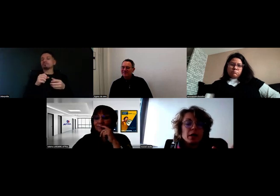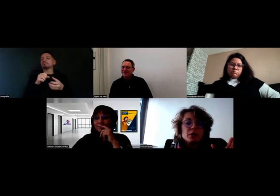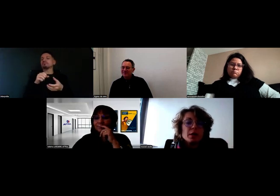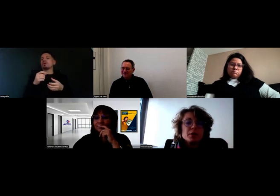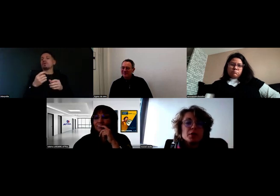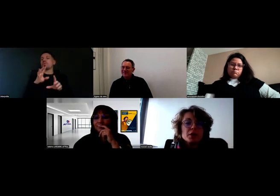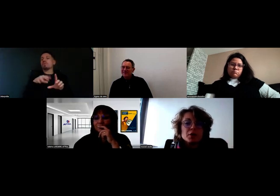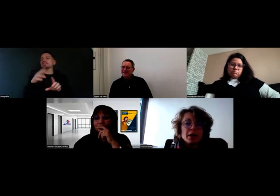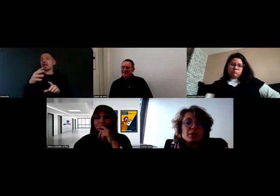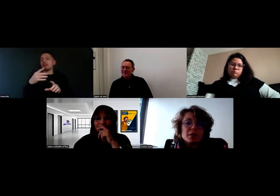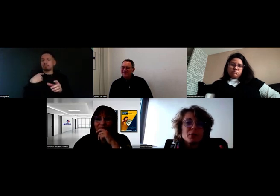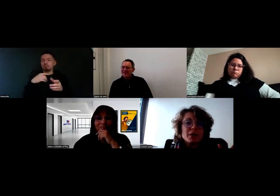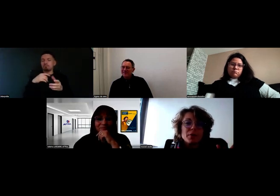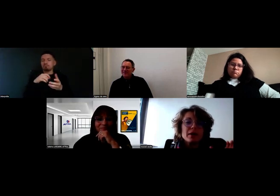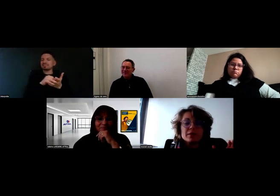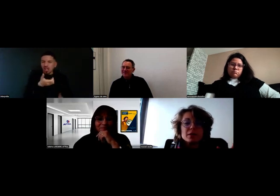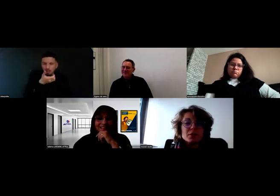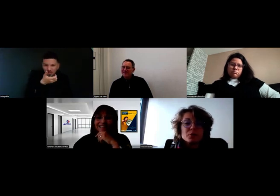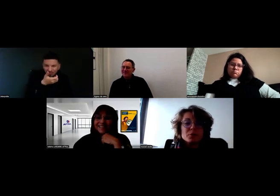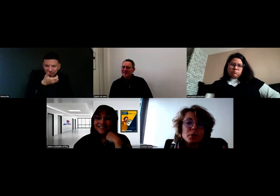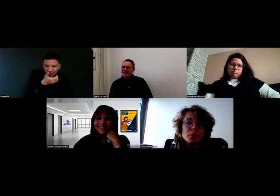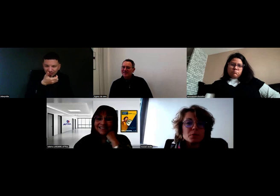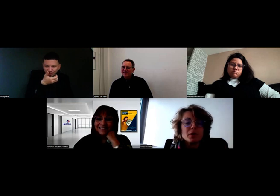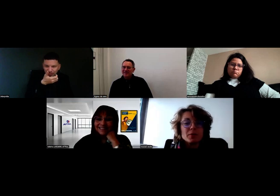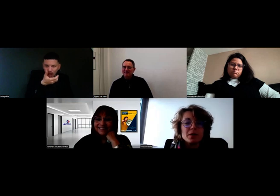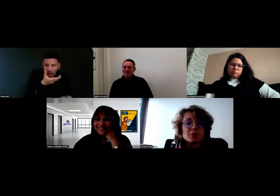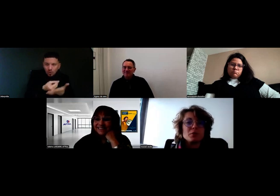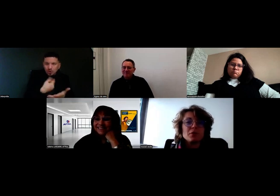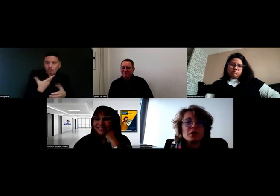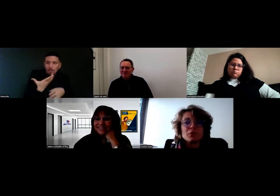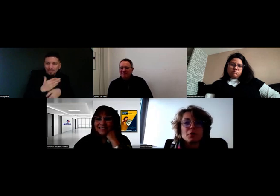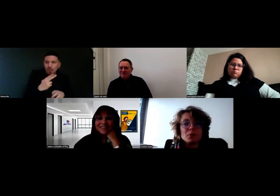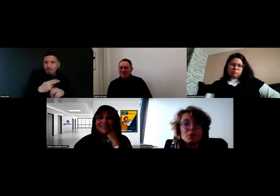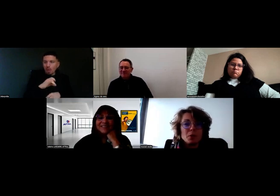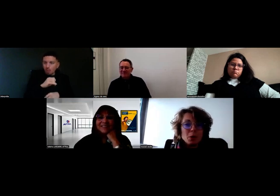Donc il a un petit fichier vocal, c'est moi qui parle : « Je me présente, je m'appelle Will, je dois vous livrer des fruits et légumes,